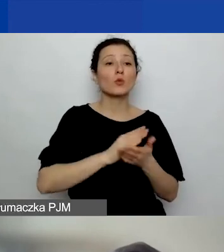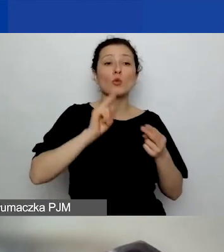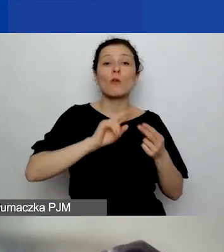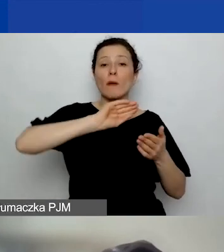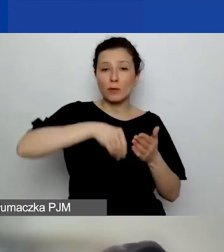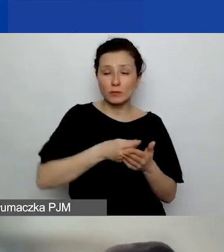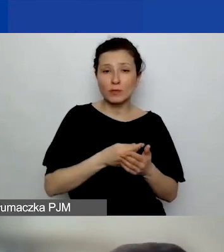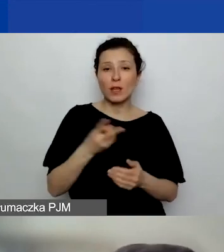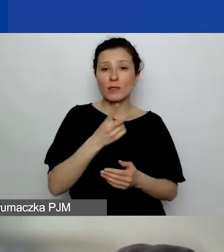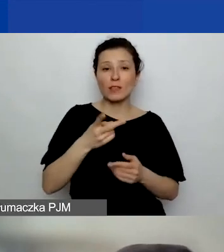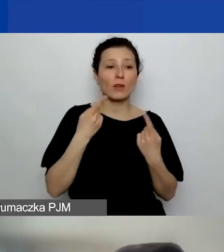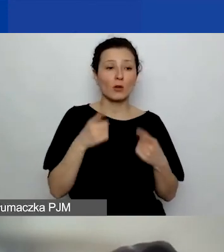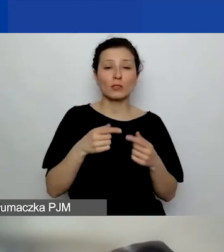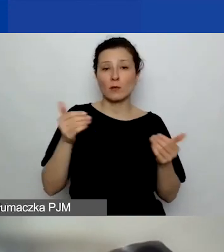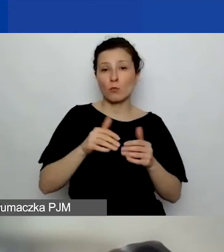obie organizacje mogą otrzymać pieniądze?